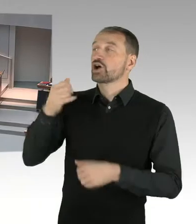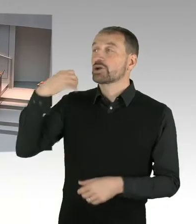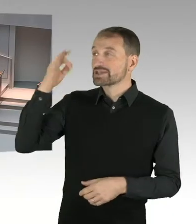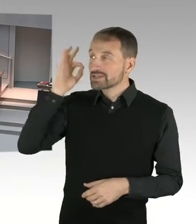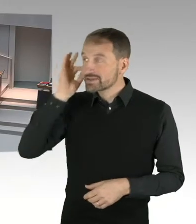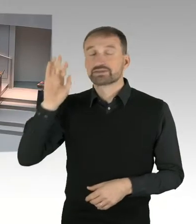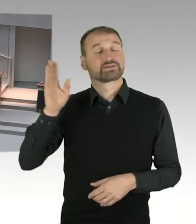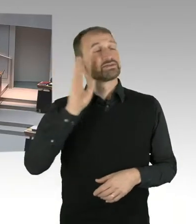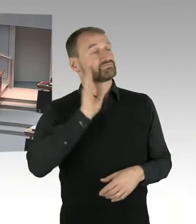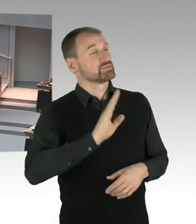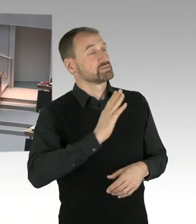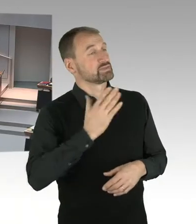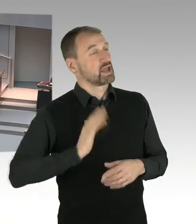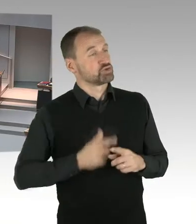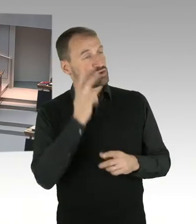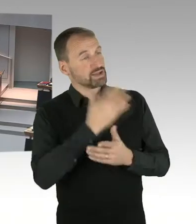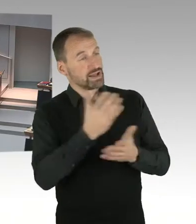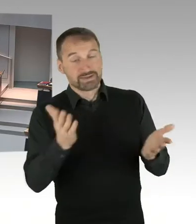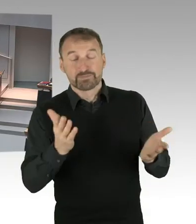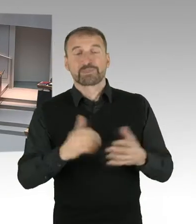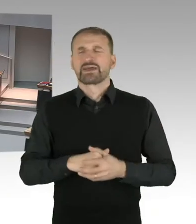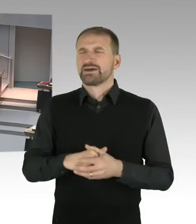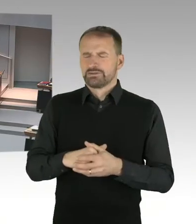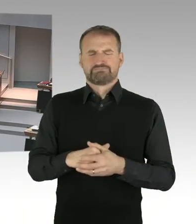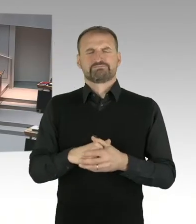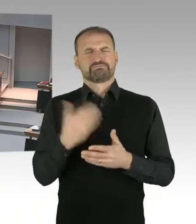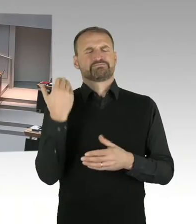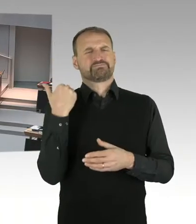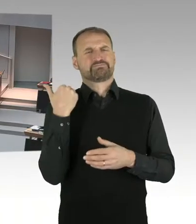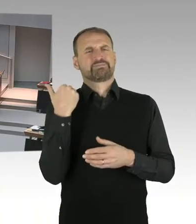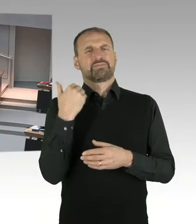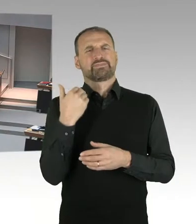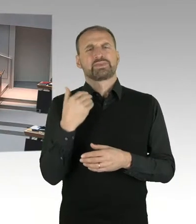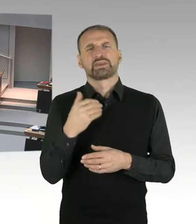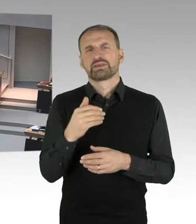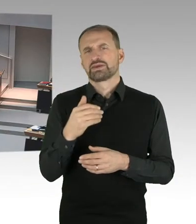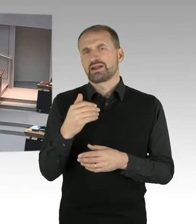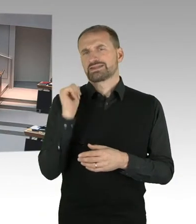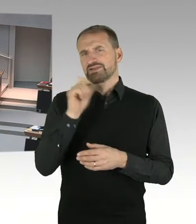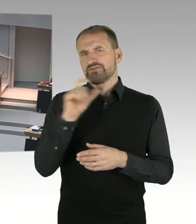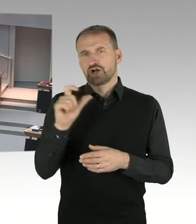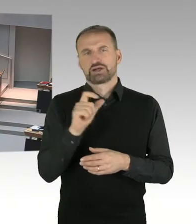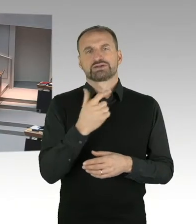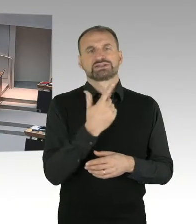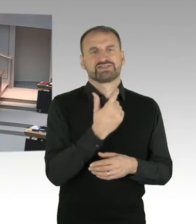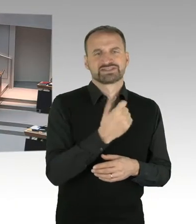in Berlin erstmalig die große Kongressmesse Smart Country Convention zur Digitalisierung der Verwaltung,